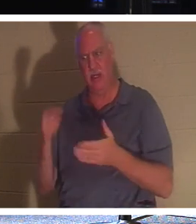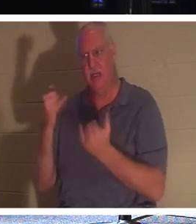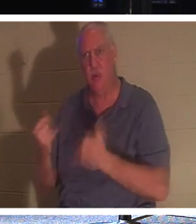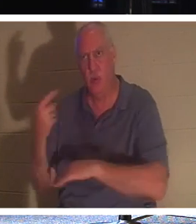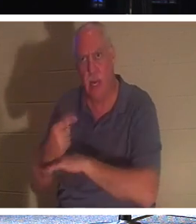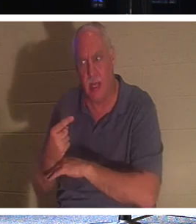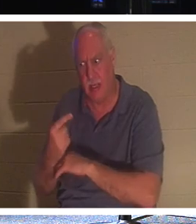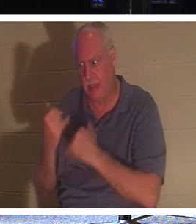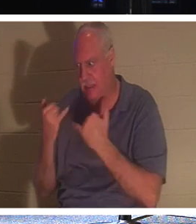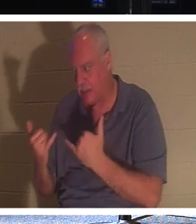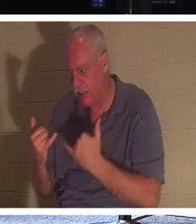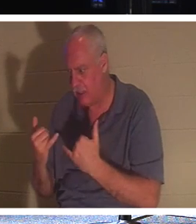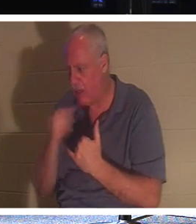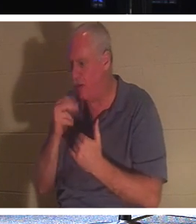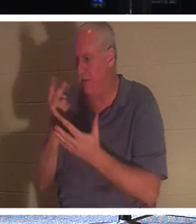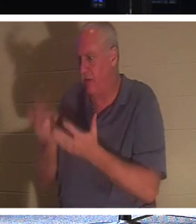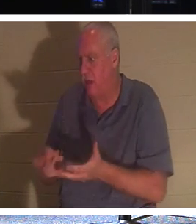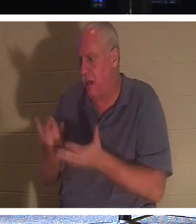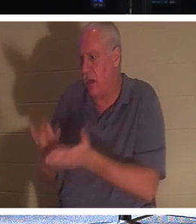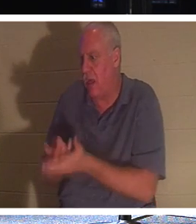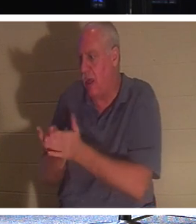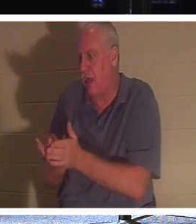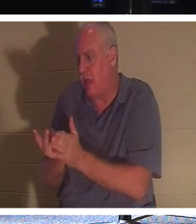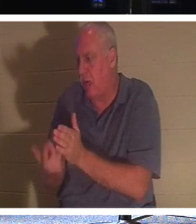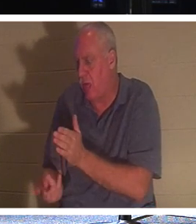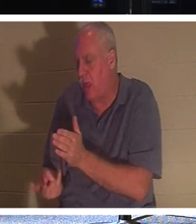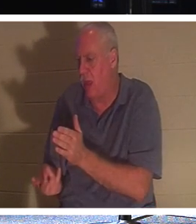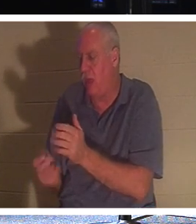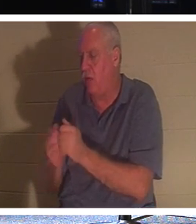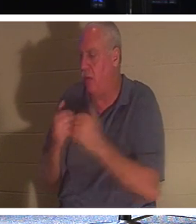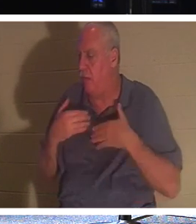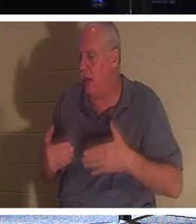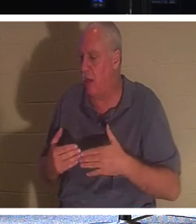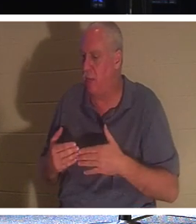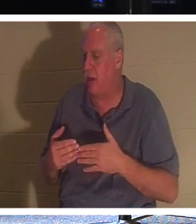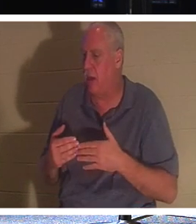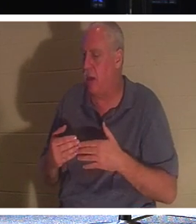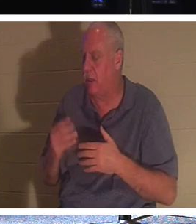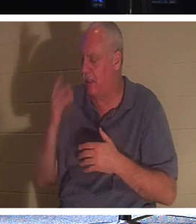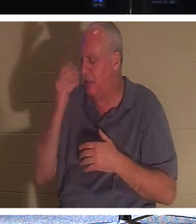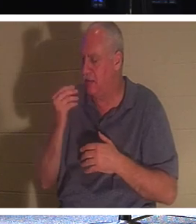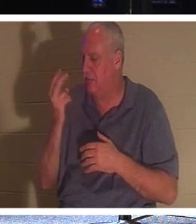我不必和我的身体一起躺在坟墓里，进入灵魂睡眠 2000 年直到